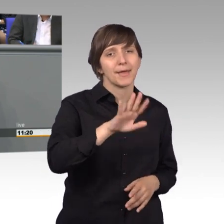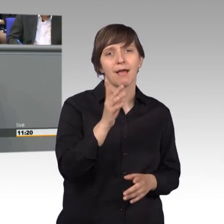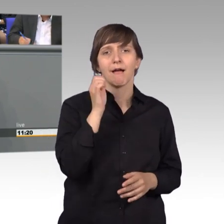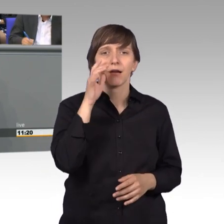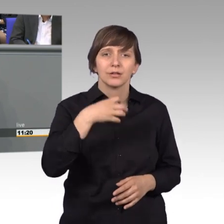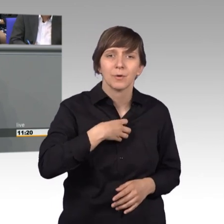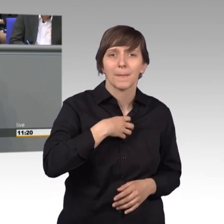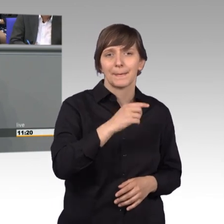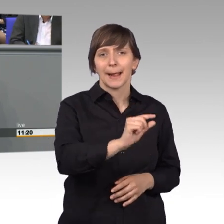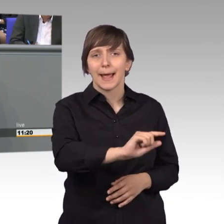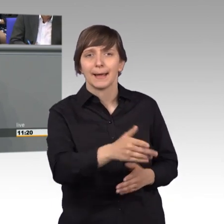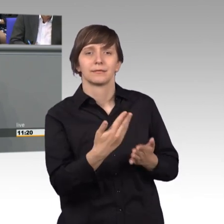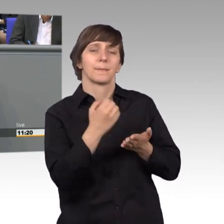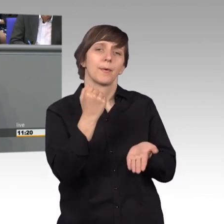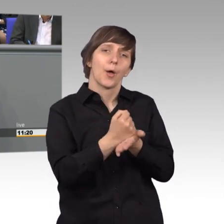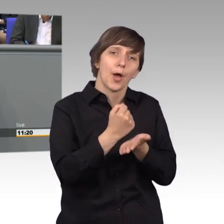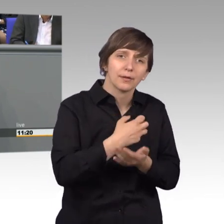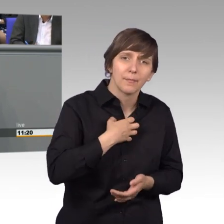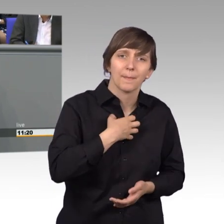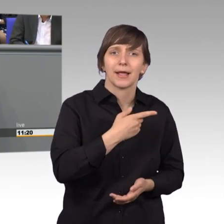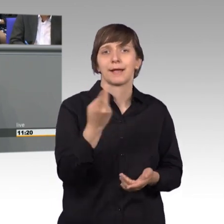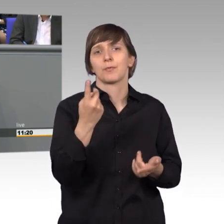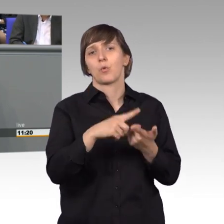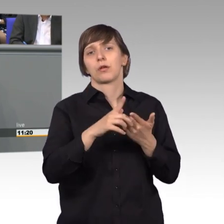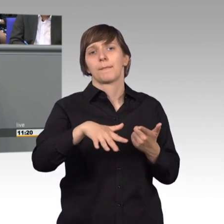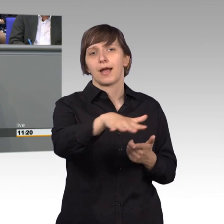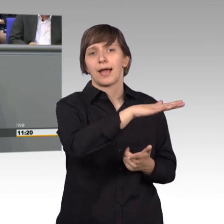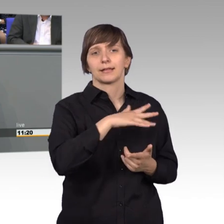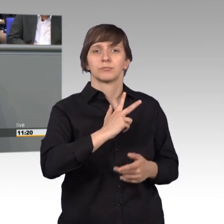mit Behörden, oder auch im Bereich der sozialen Gesundheit.